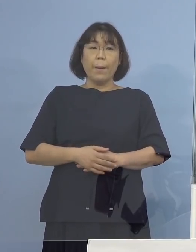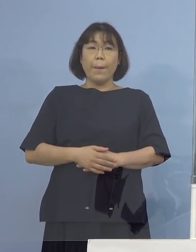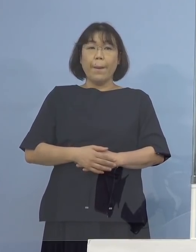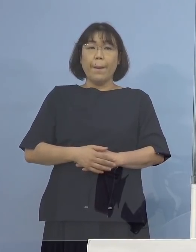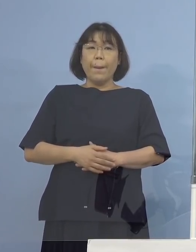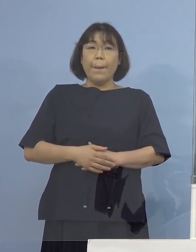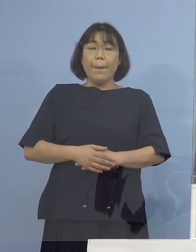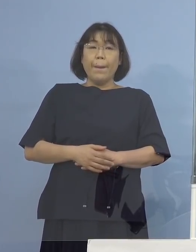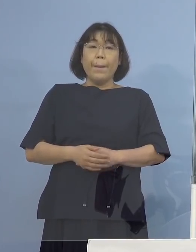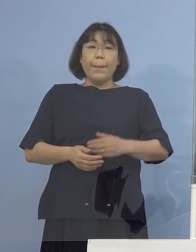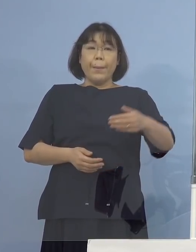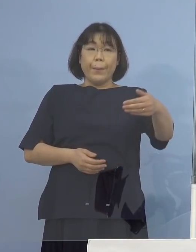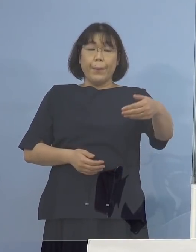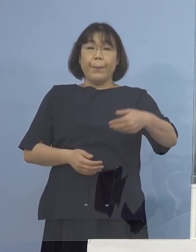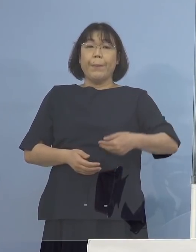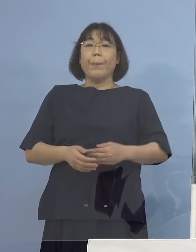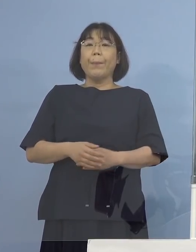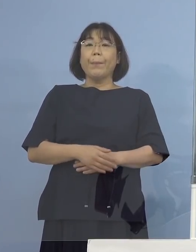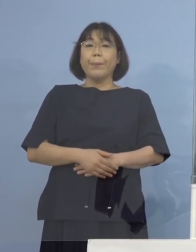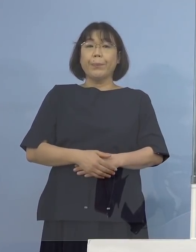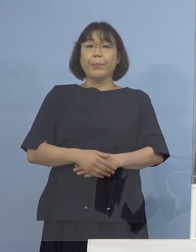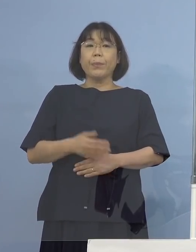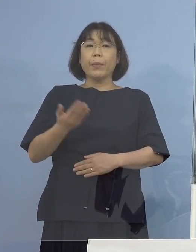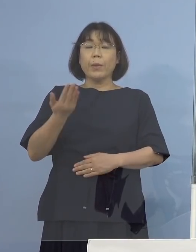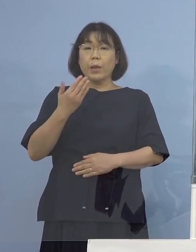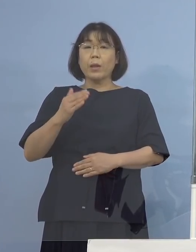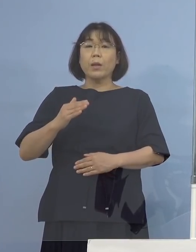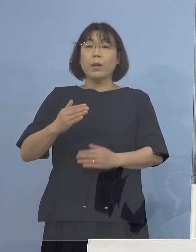（NHK） すみません、先ほど変異ウイルスで